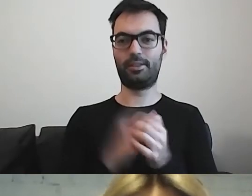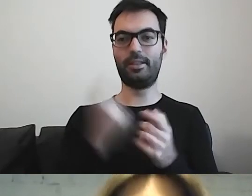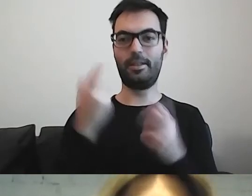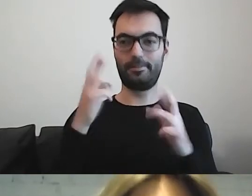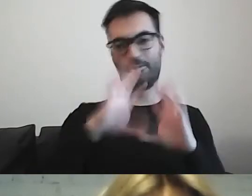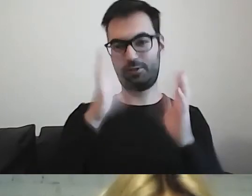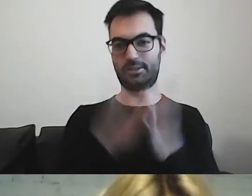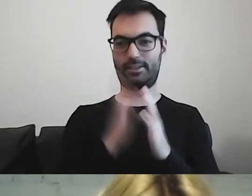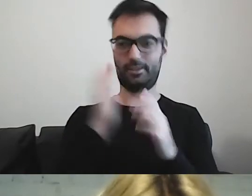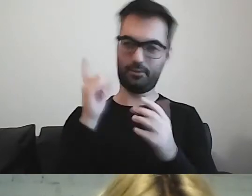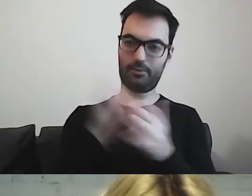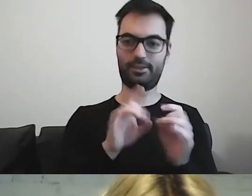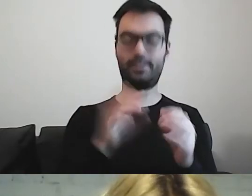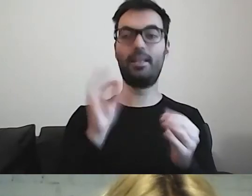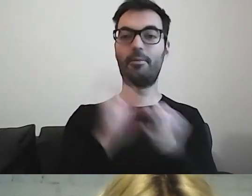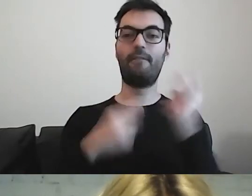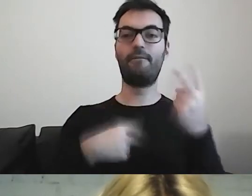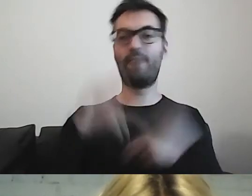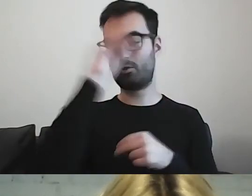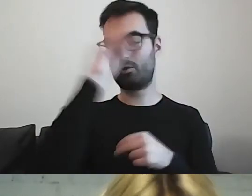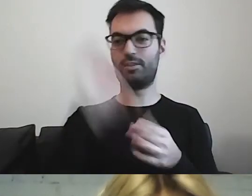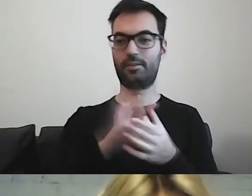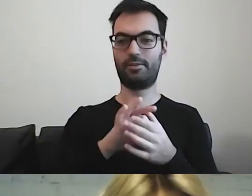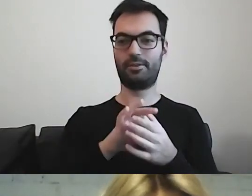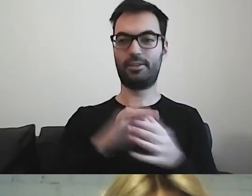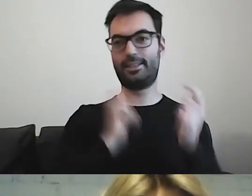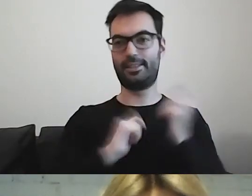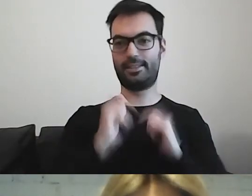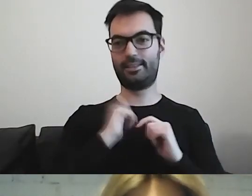Pewnie większość osób, która tu jest, wzdycha do ciebie i to będzie superspotkanie.